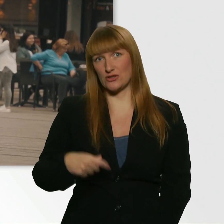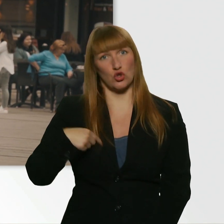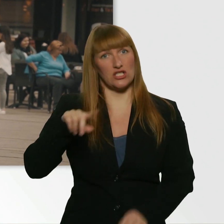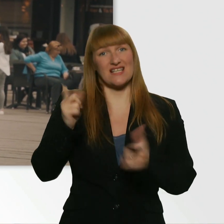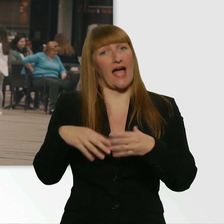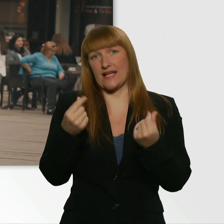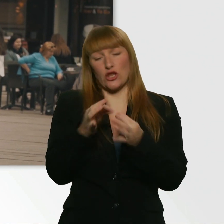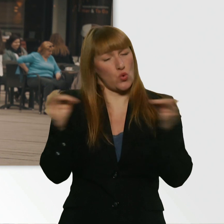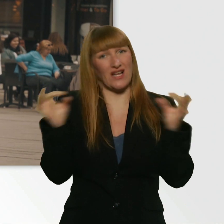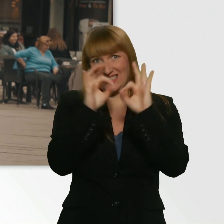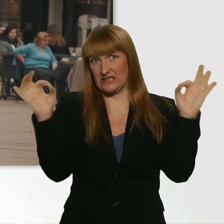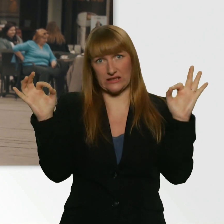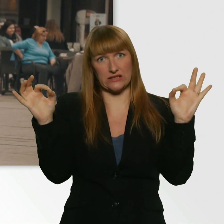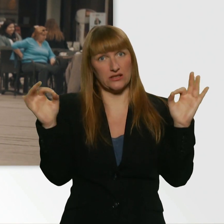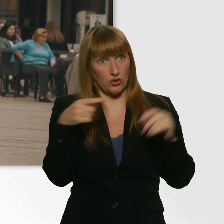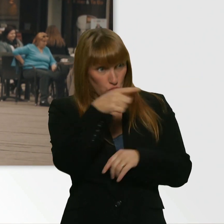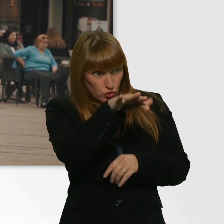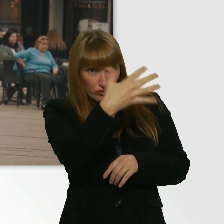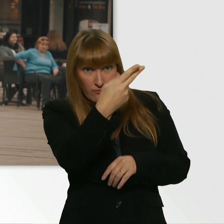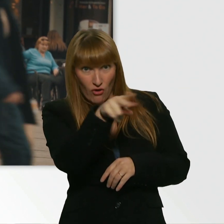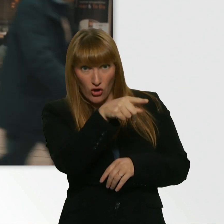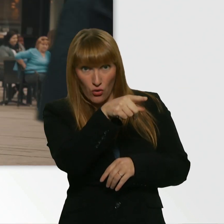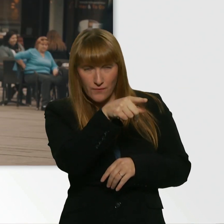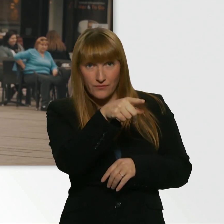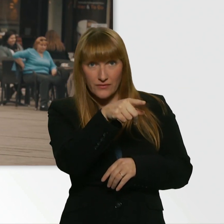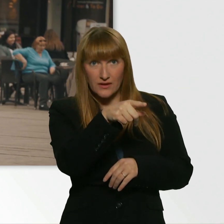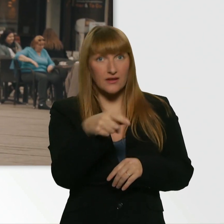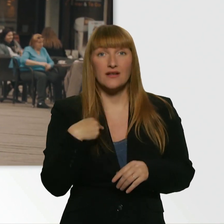Gar kein Geld. Und du, 5 Euro? ich komm sonst hier nicht weg.